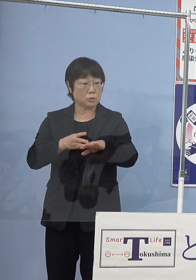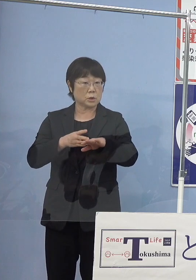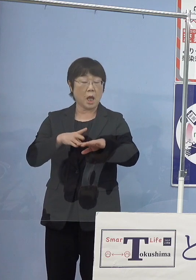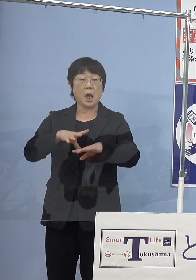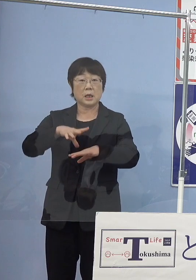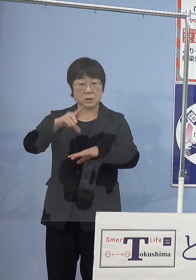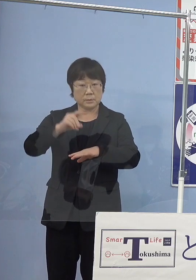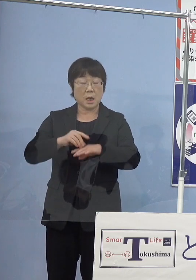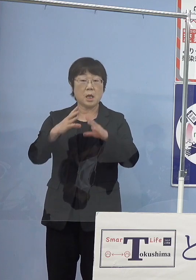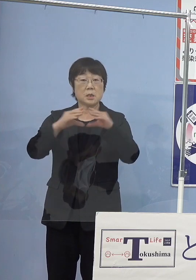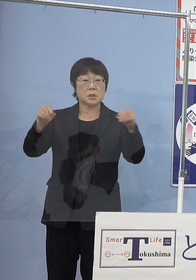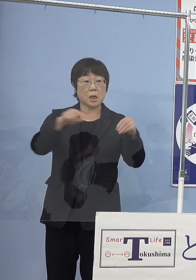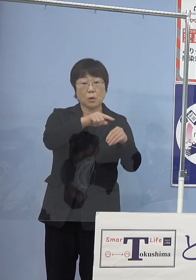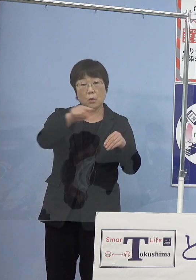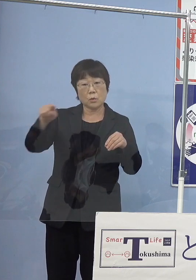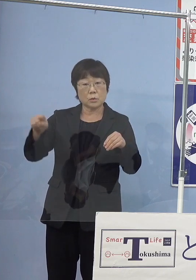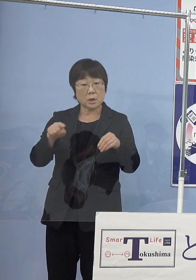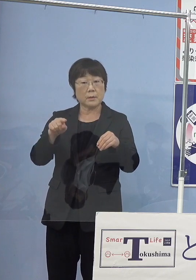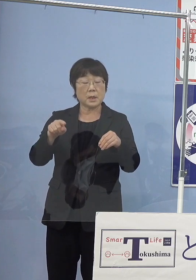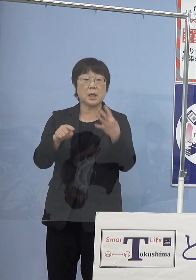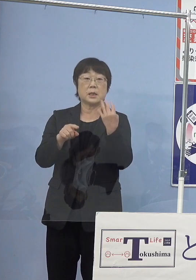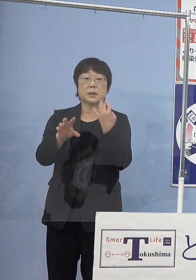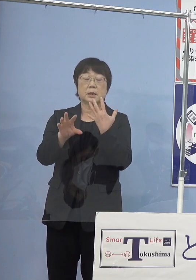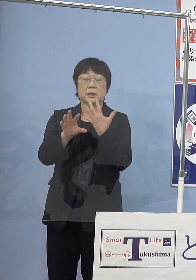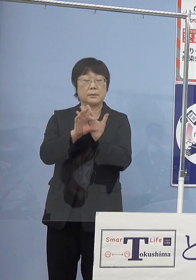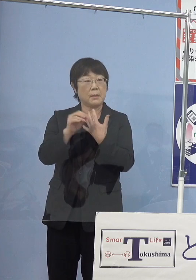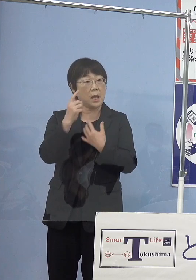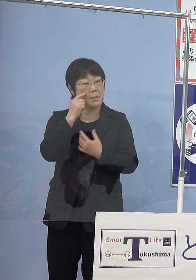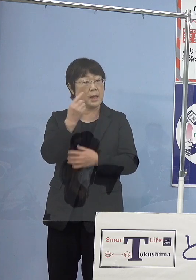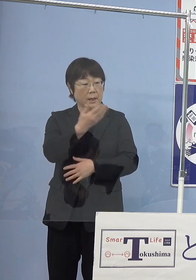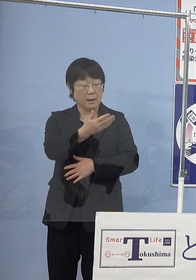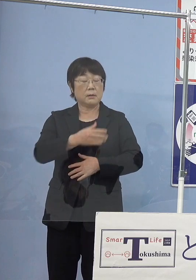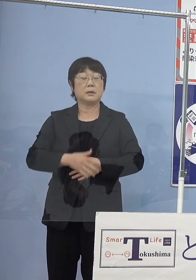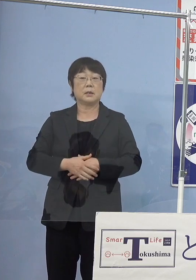全国的に見たら何例目でしょうか （知事） 全国では1番有名なのは